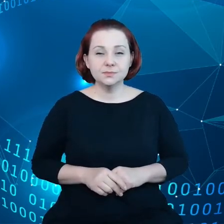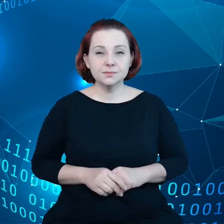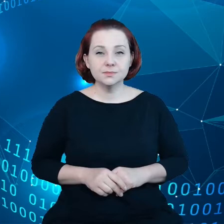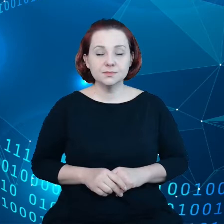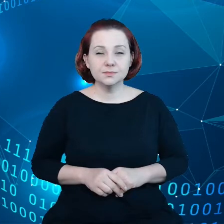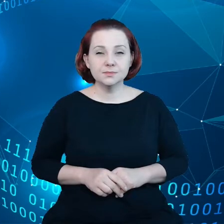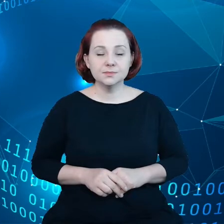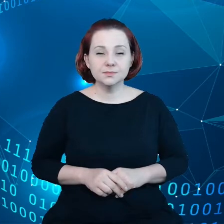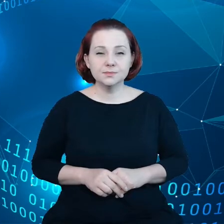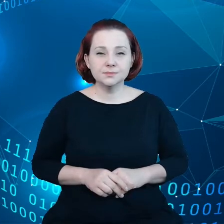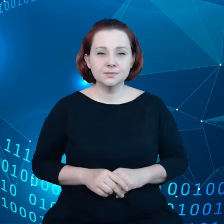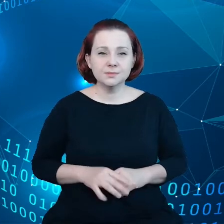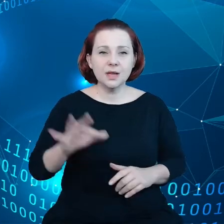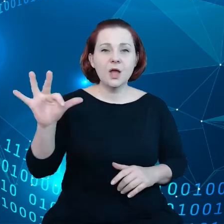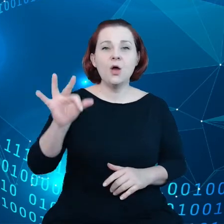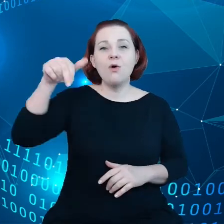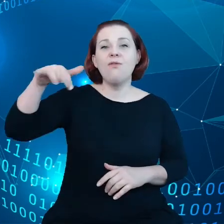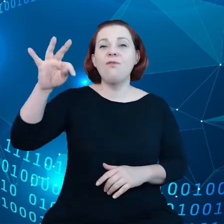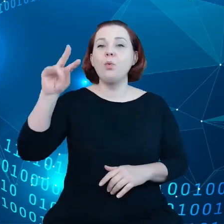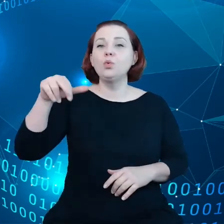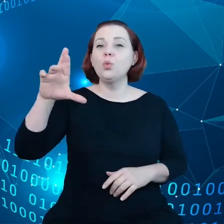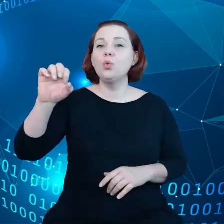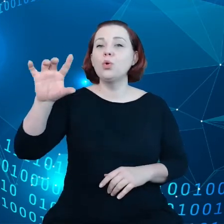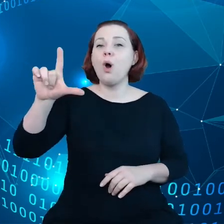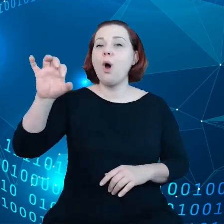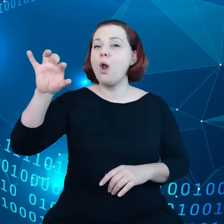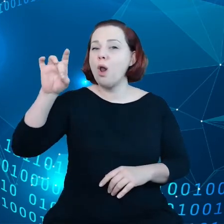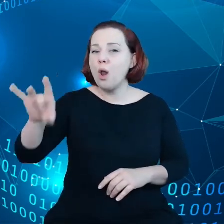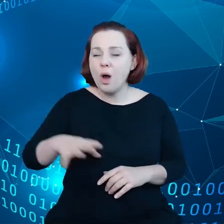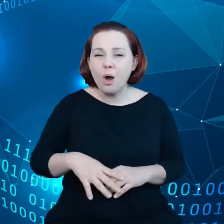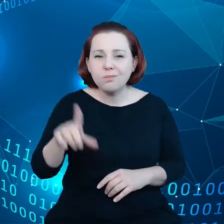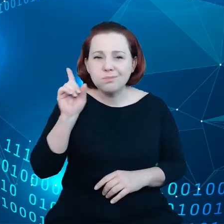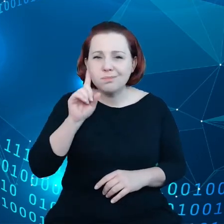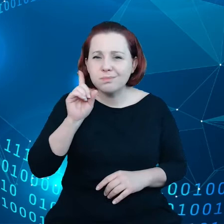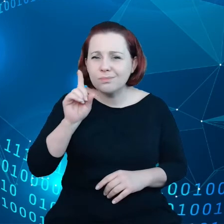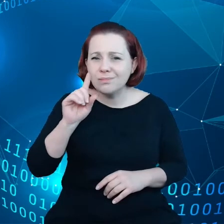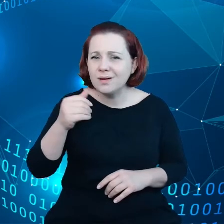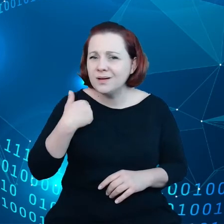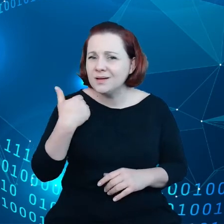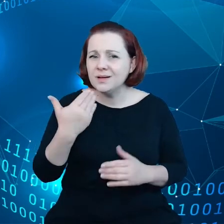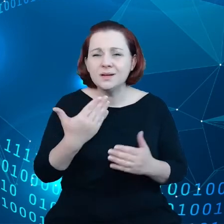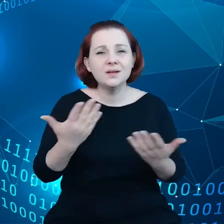W książce Y. N. Harari "21 lekcji na XXI wiek"